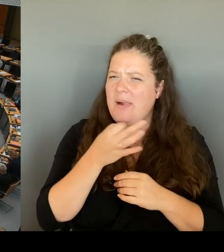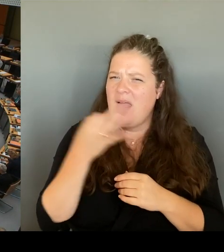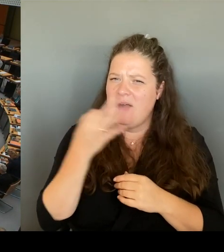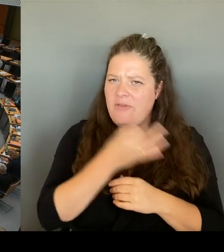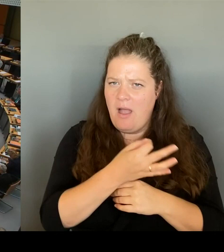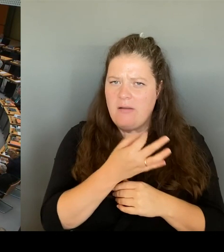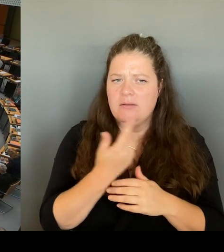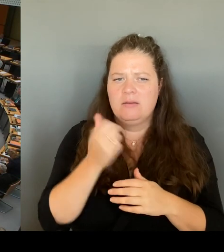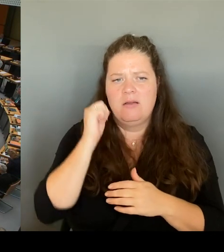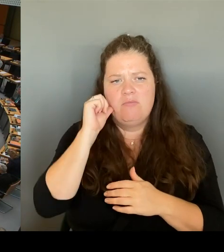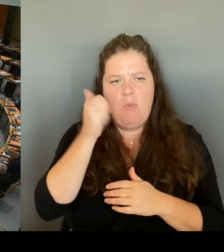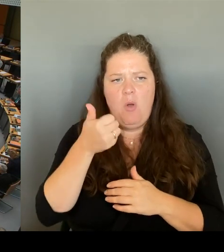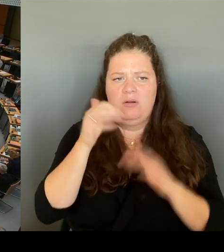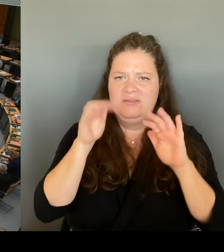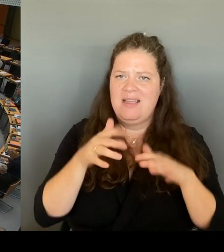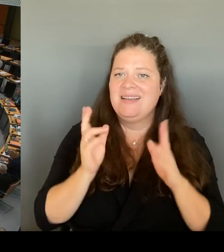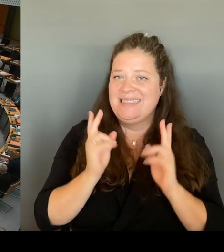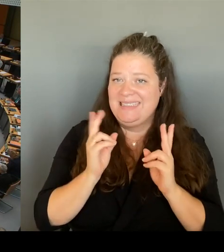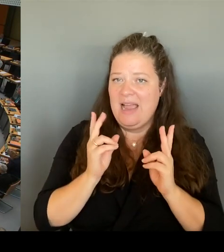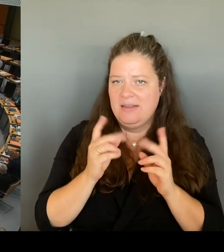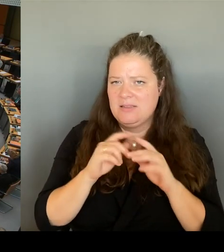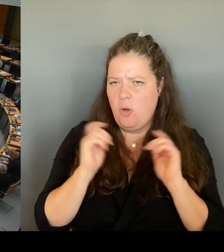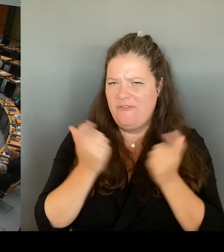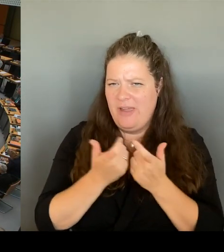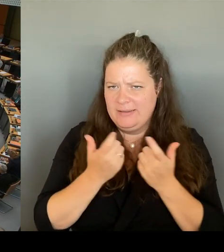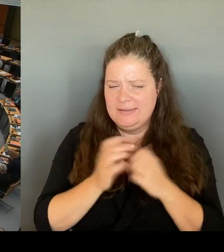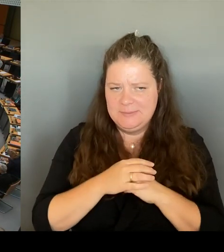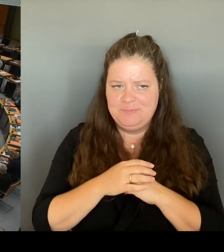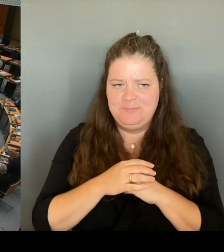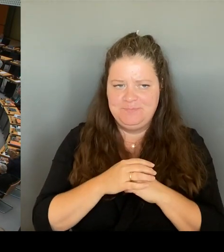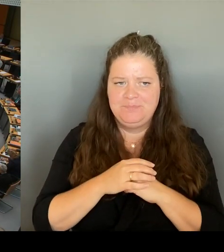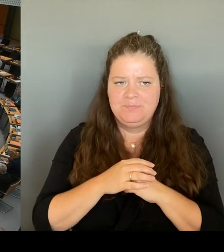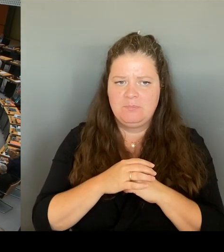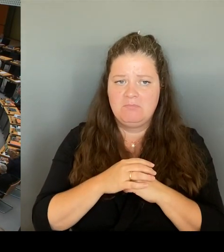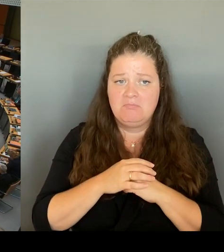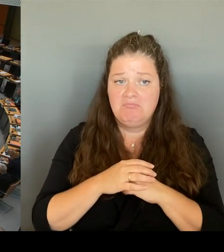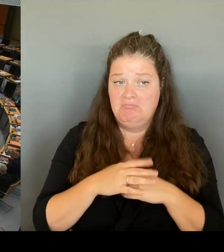Werden Sie möglicherweise andenken, den Wunsch der Anwohner